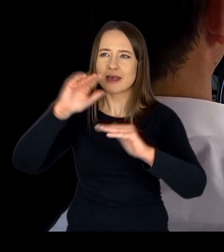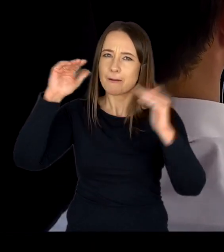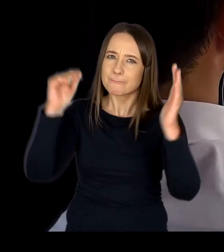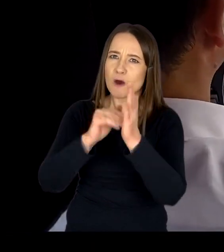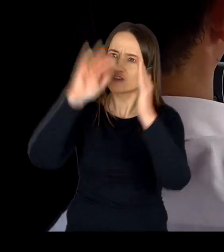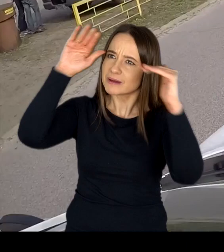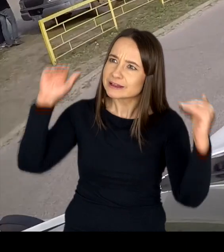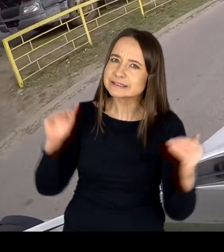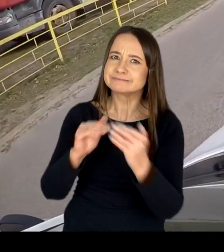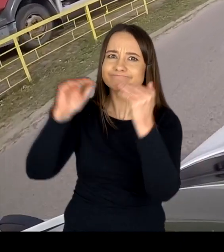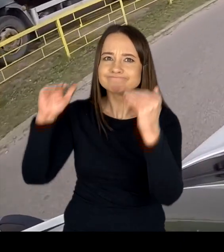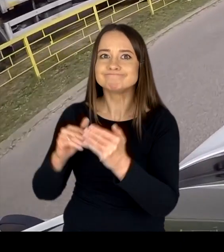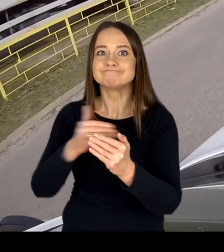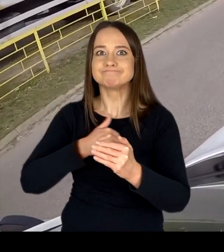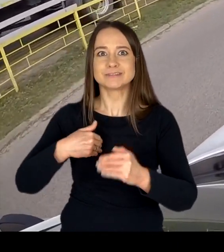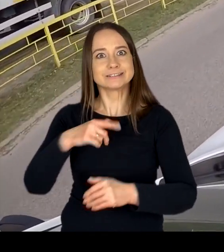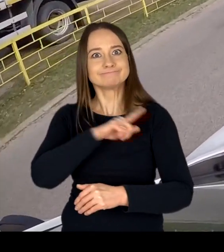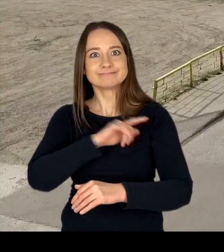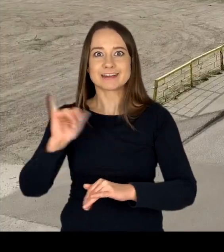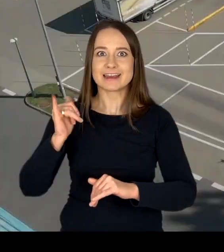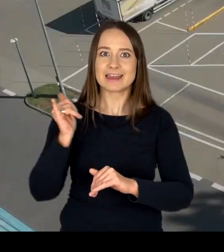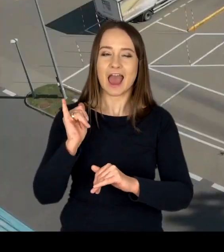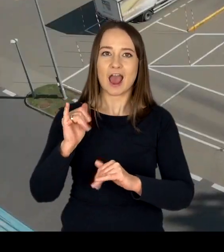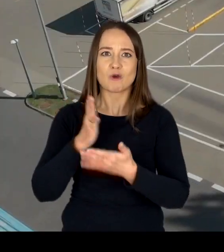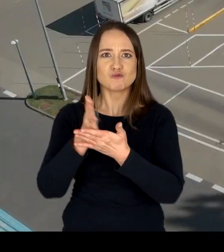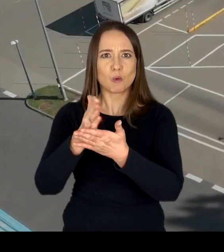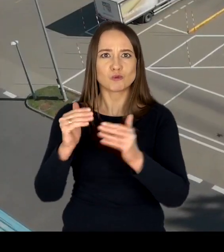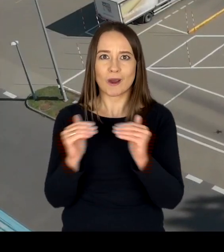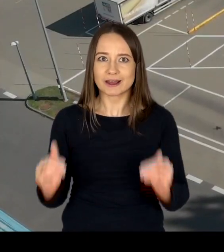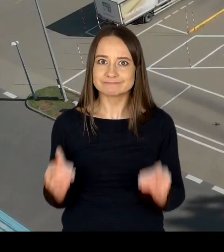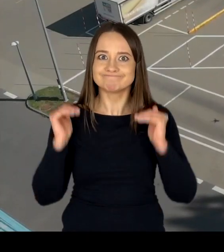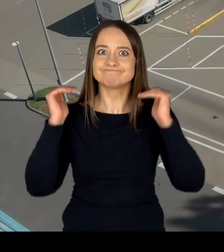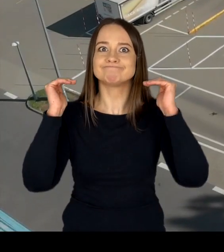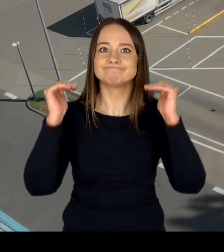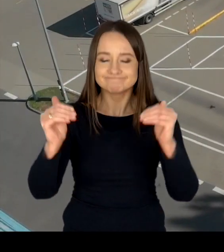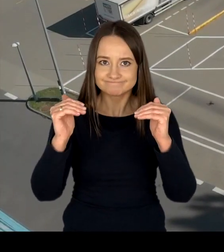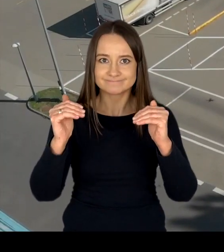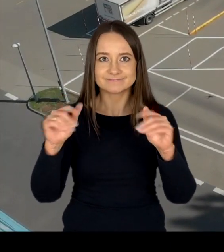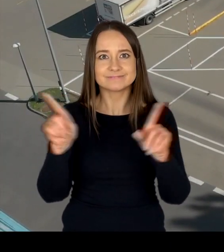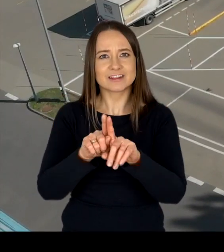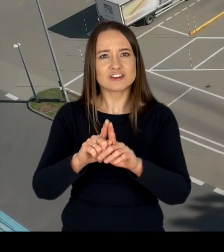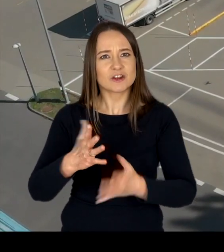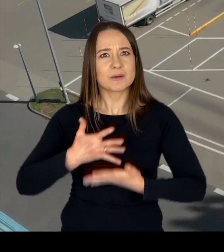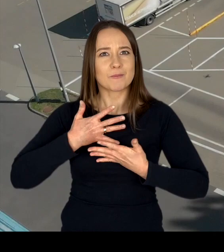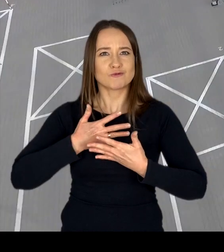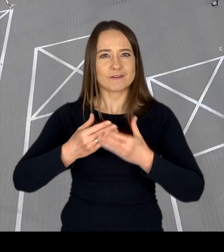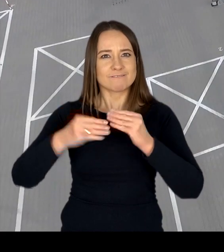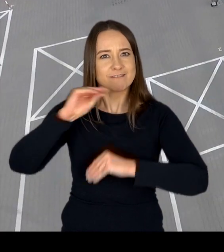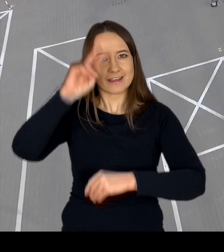stale dbamy o podnoszenie jakości świadczonych usług i pogłębianie poczucia zaufania do WORD.